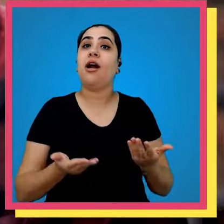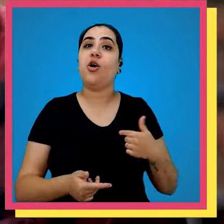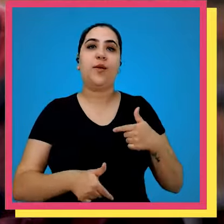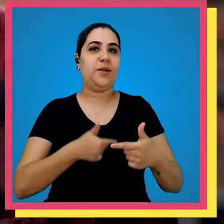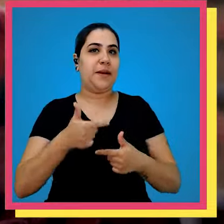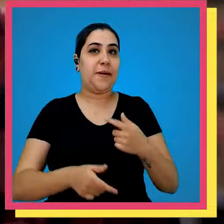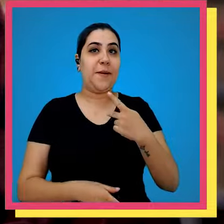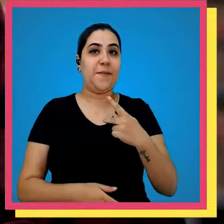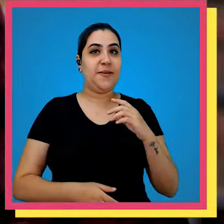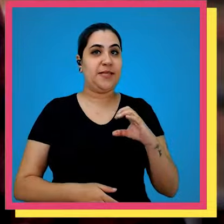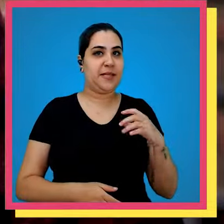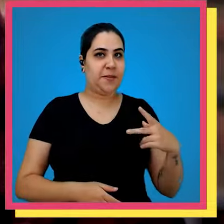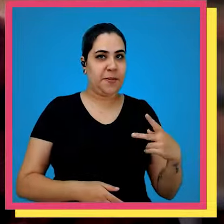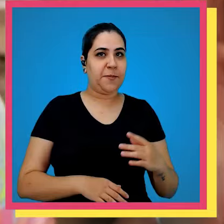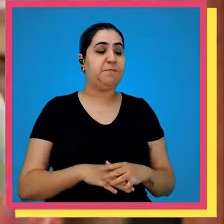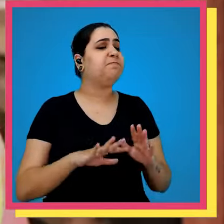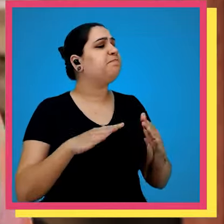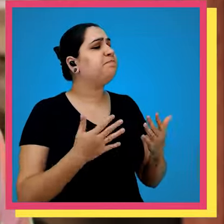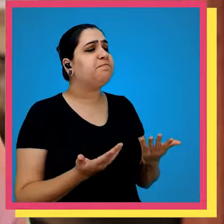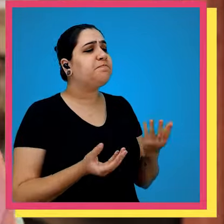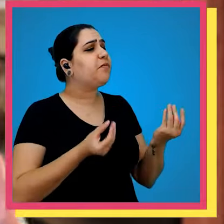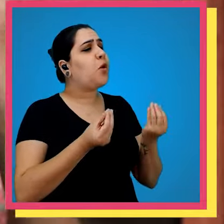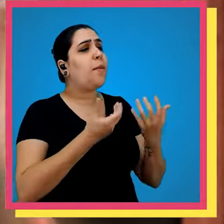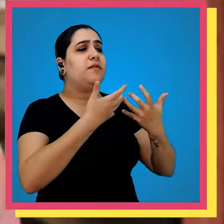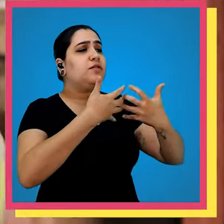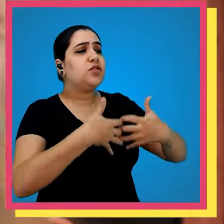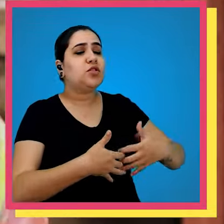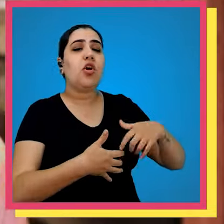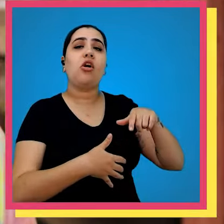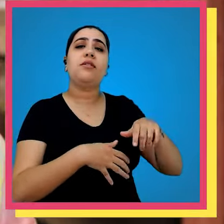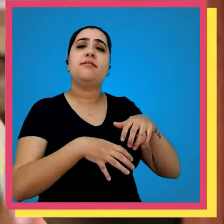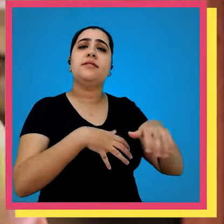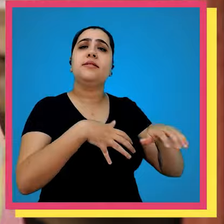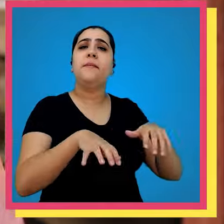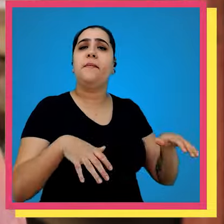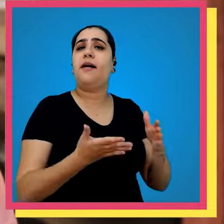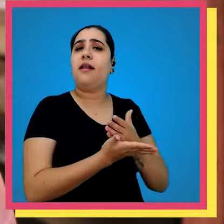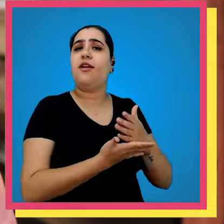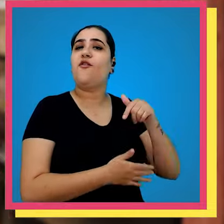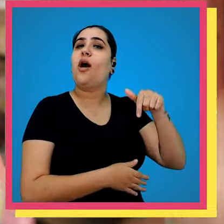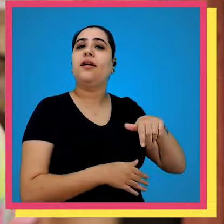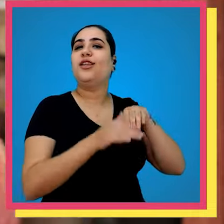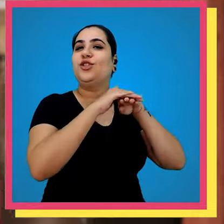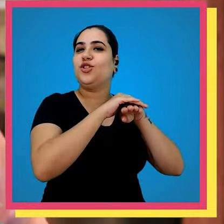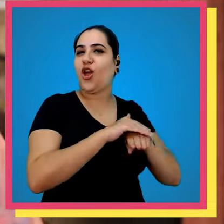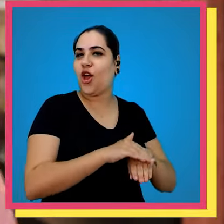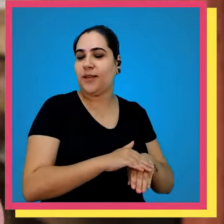e hoje eu trabalho como PCP então Levi como funciona a separação dos livros aqui no nosso